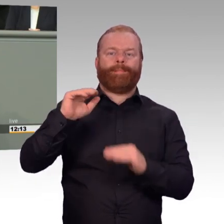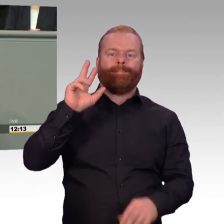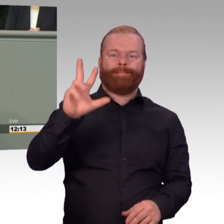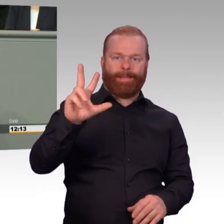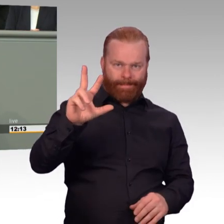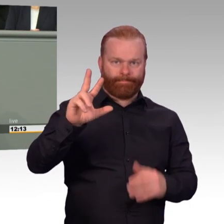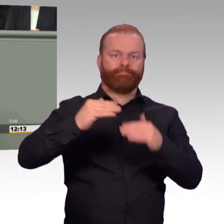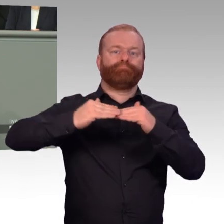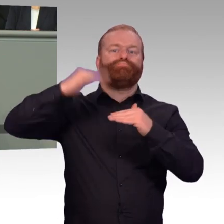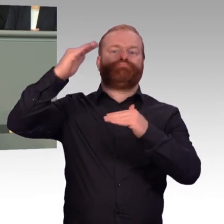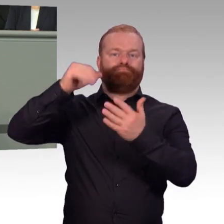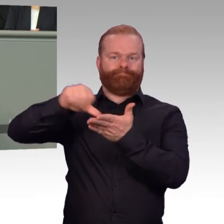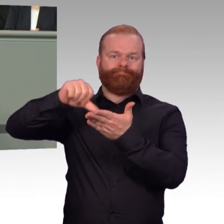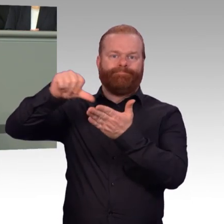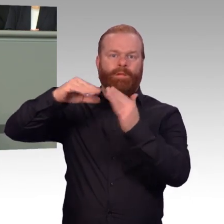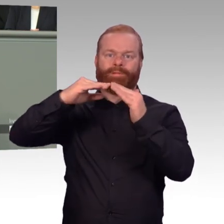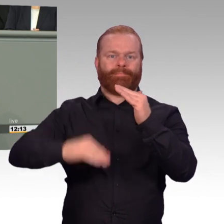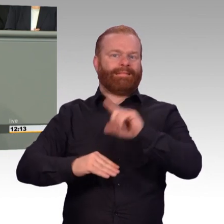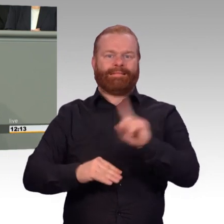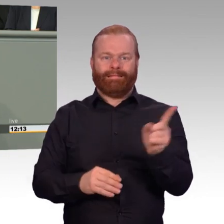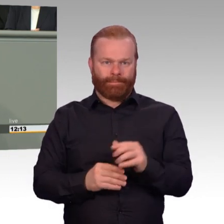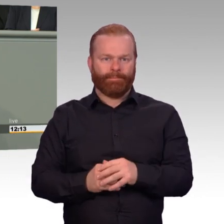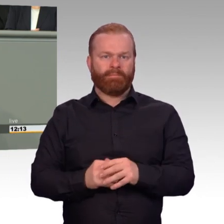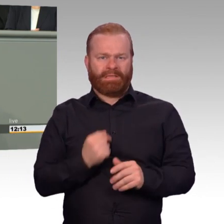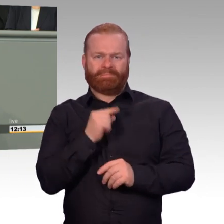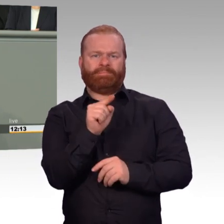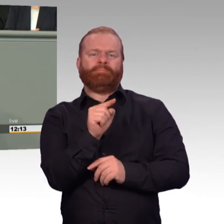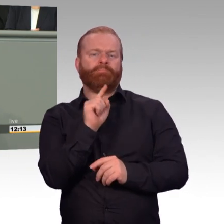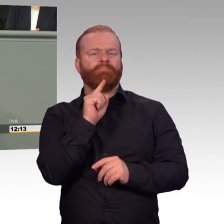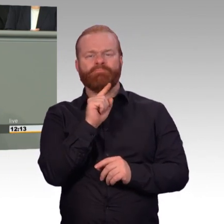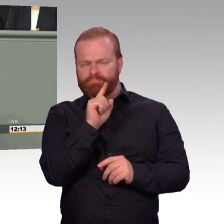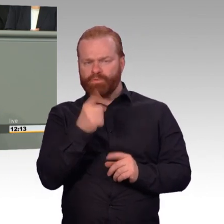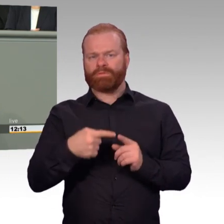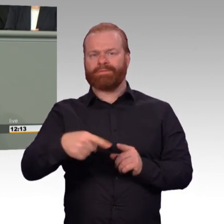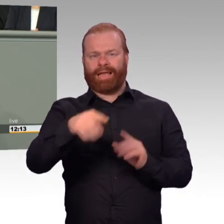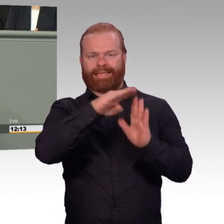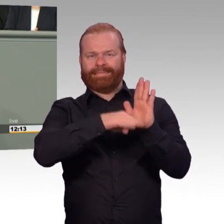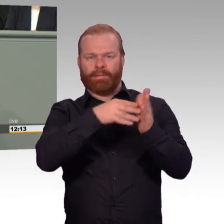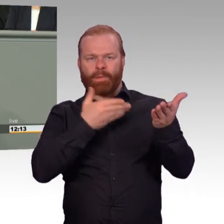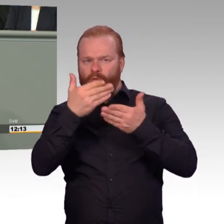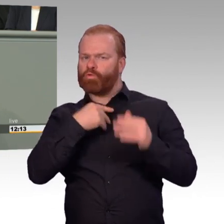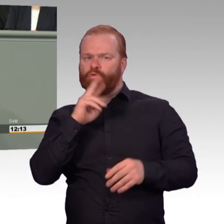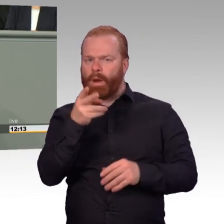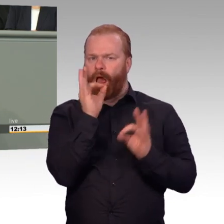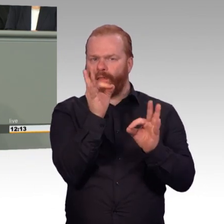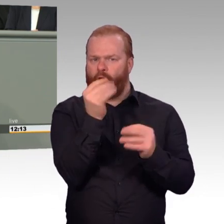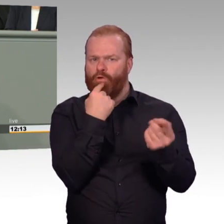Und wir halten auch viel davon, auch Arbeitgeberinnen und Arbeitgeber gelegentlich daran zu erinnern, dass wir ja alle gemeinsam Verantwortung